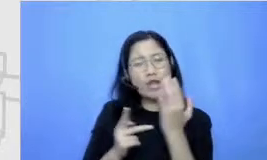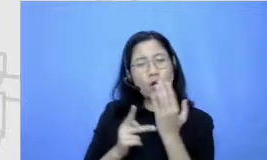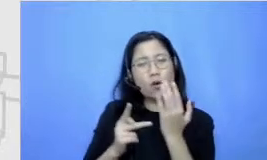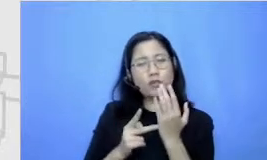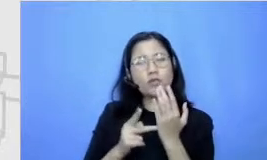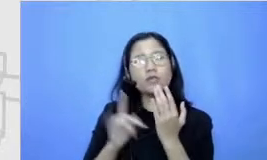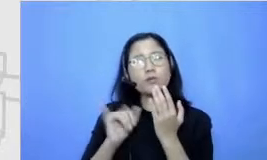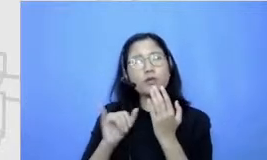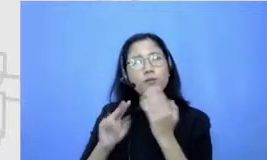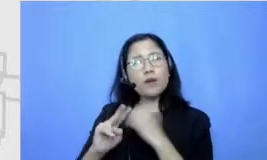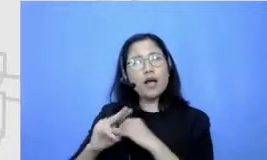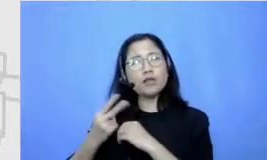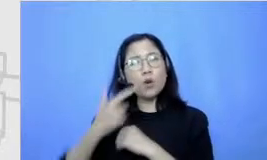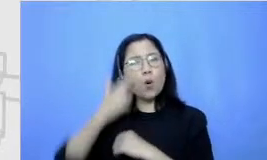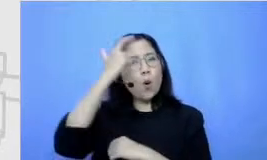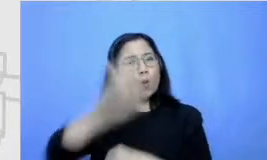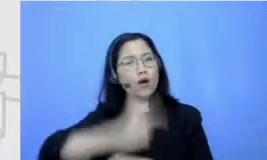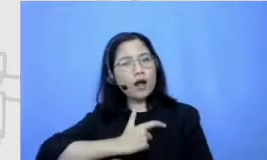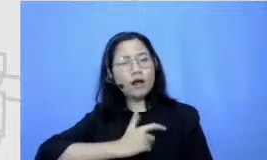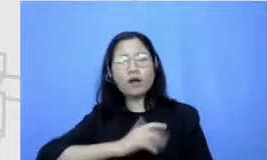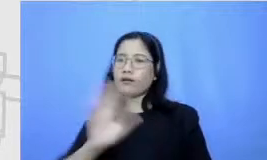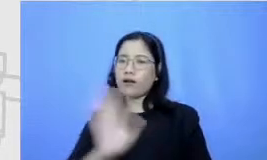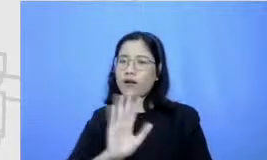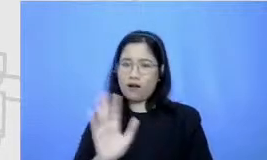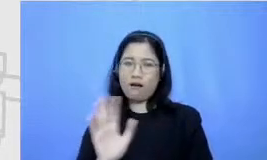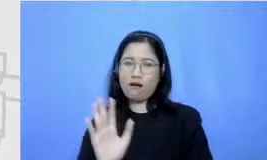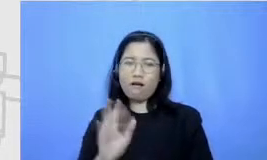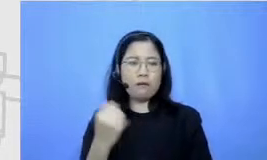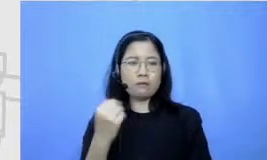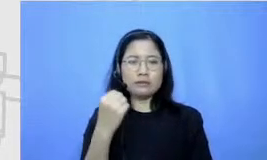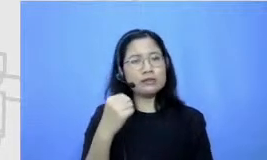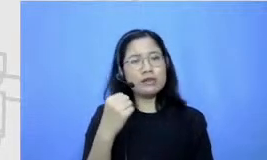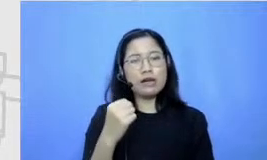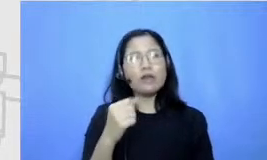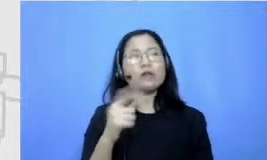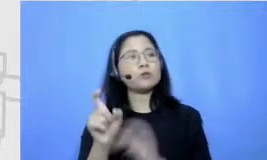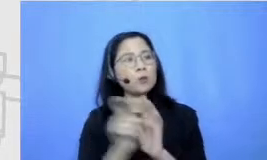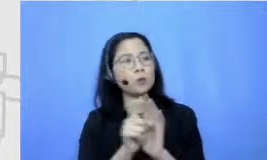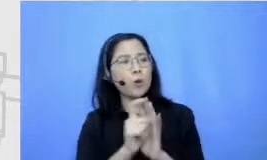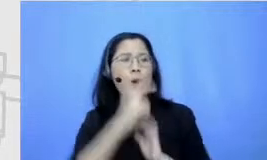gitu ya cuman apa roll dalam air kingsman terus-menerus apalagi dalam sebuah saking